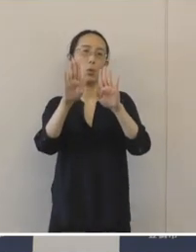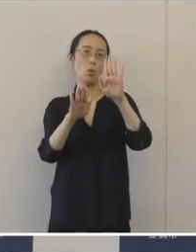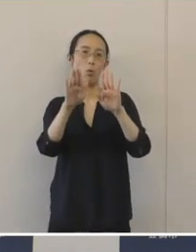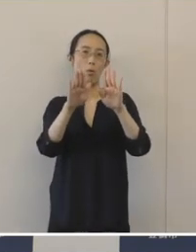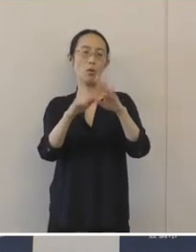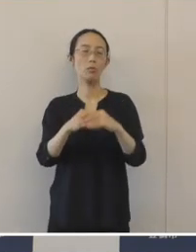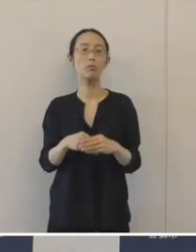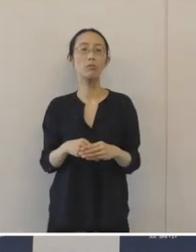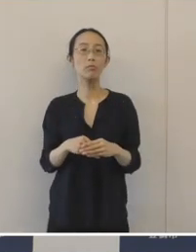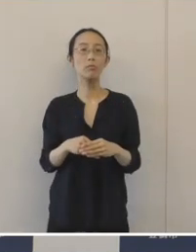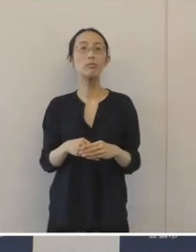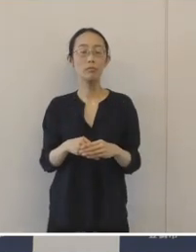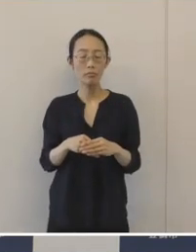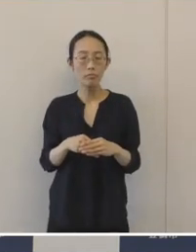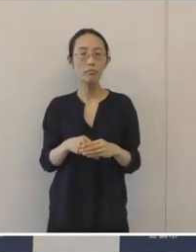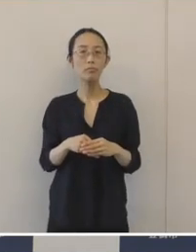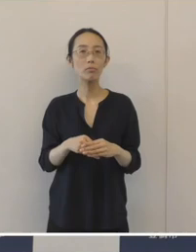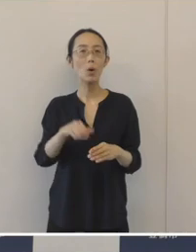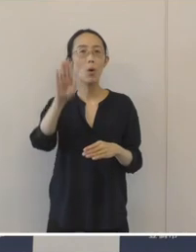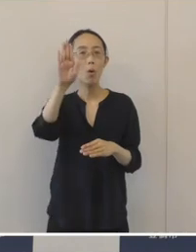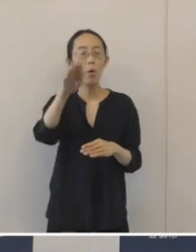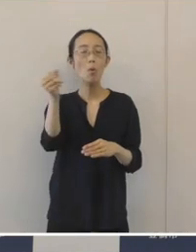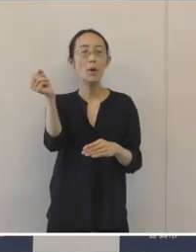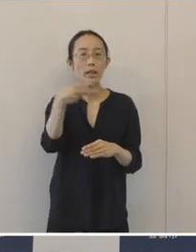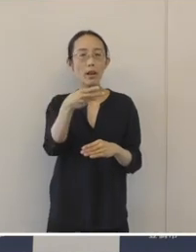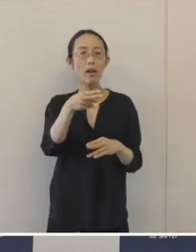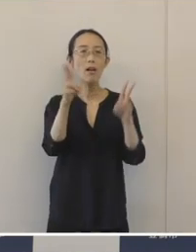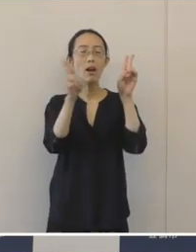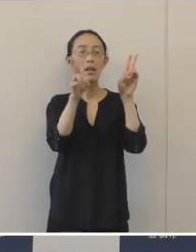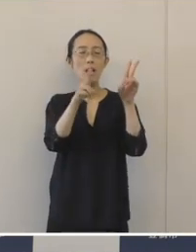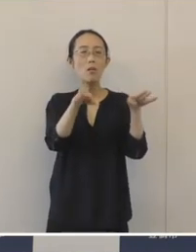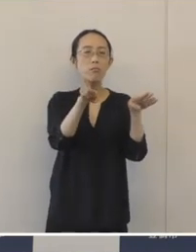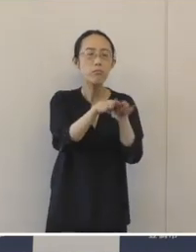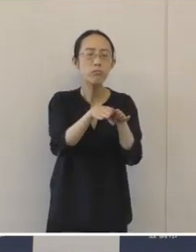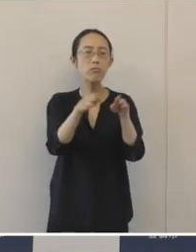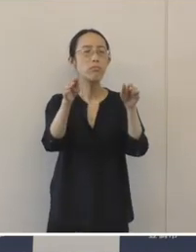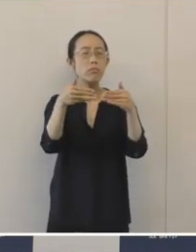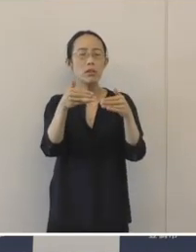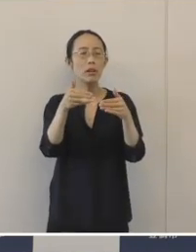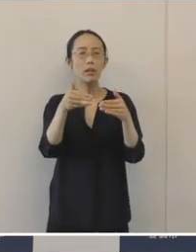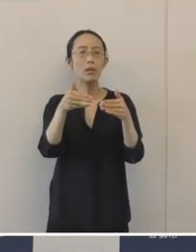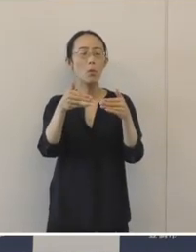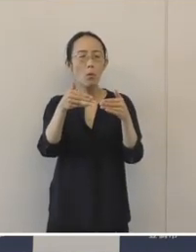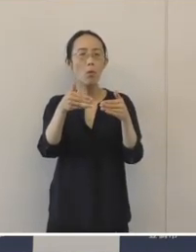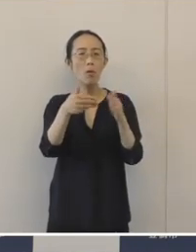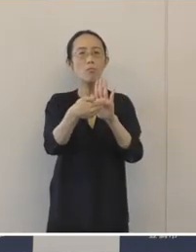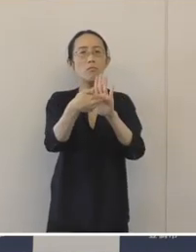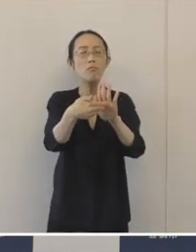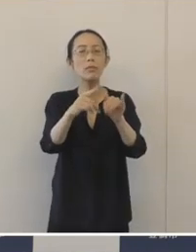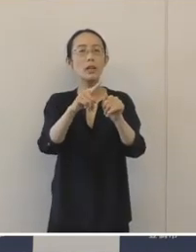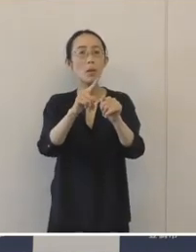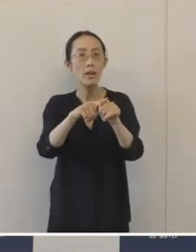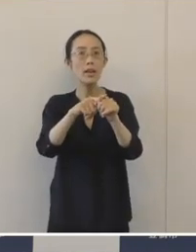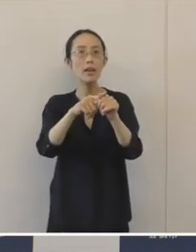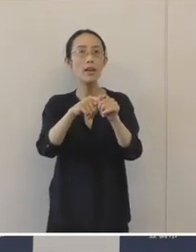この時期だからこそ、休業・廃業をしないでいいような中小企業を増やしていきたい